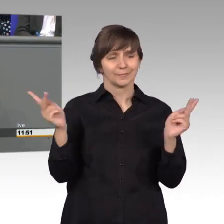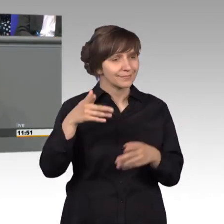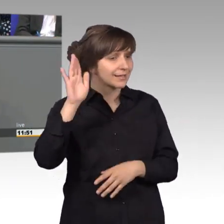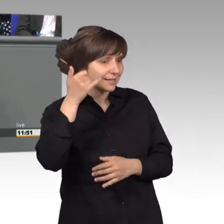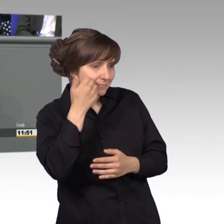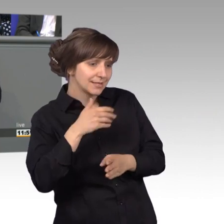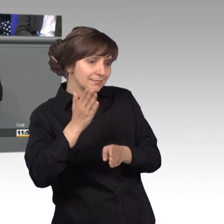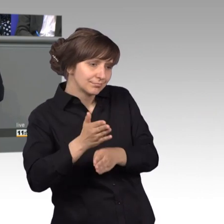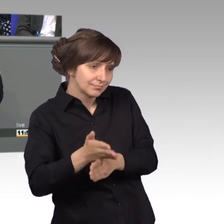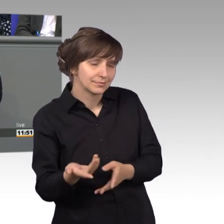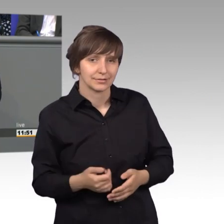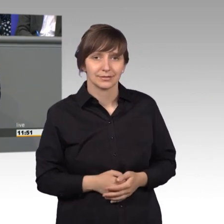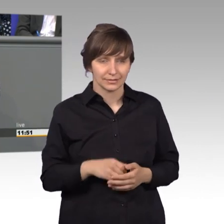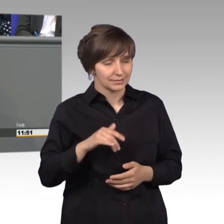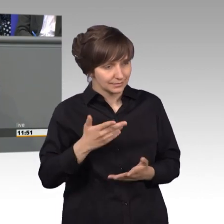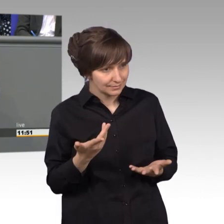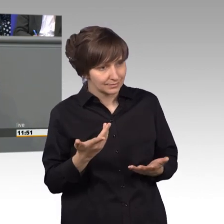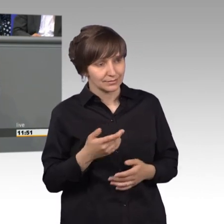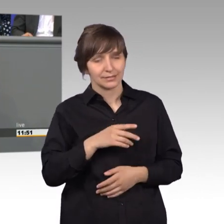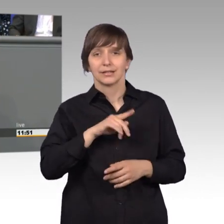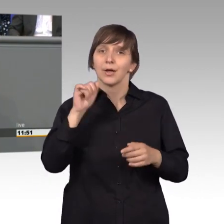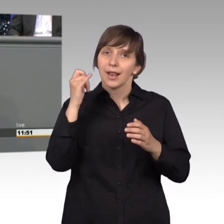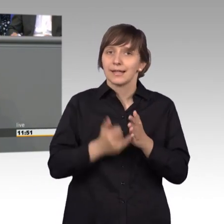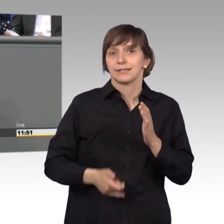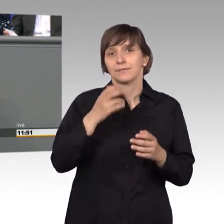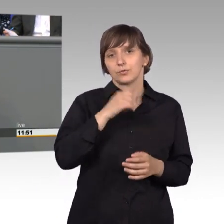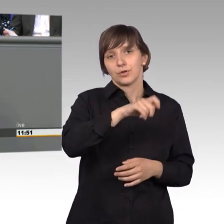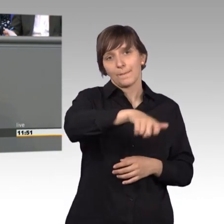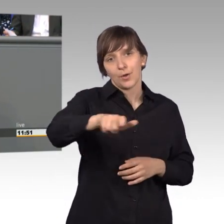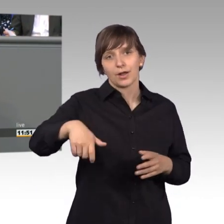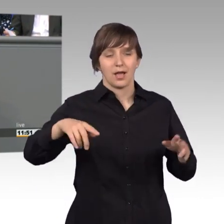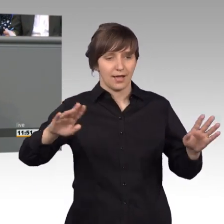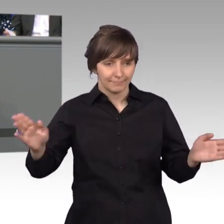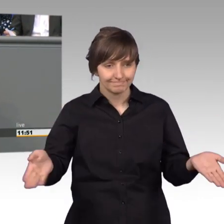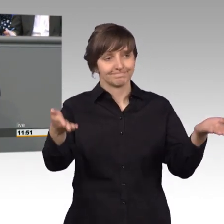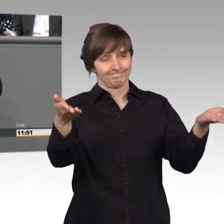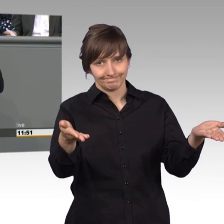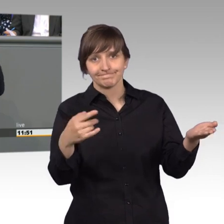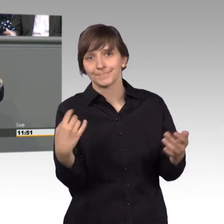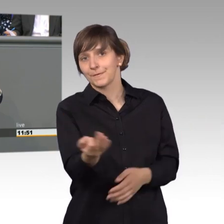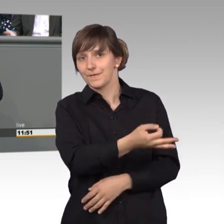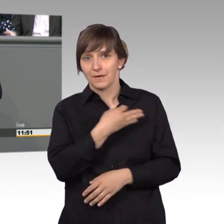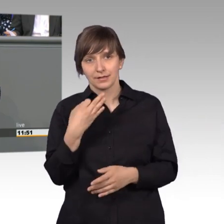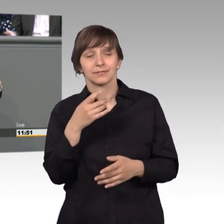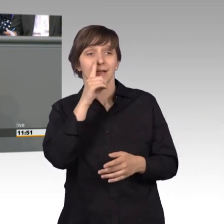[Präsident] Herr Kollege, Sie sollten meine Nachsicht nicht zu sehr strapazieren. [Rednerwechsel] Zu guter Letzt möchte ich die Bürgerinnen und Bürger auffordern, das ist wirklich für uns alle gedacht, wenn sie das Gefühl haben, es läuft im